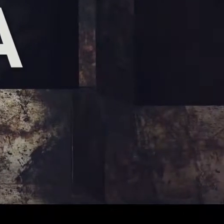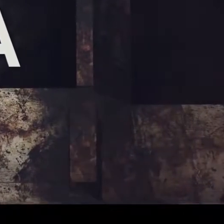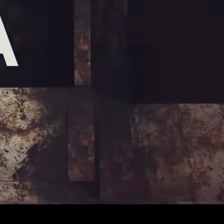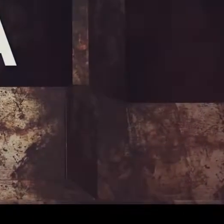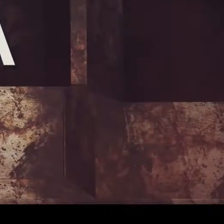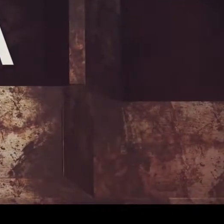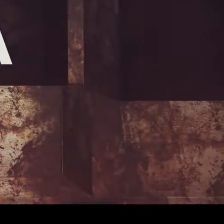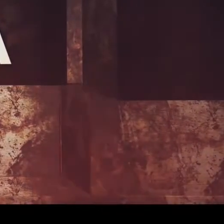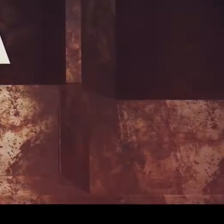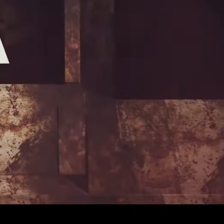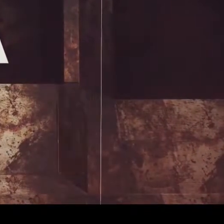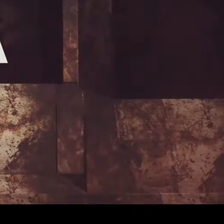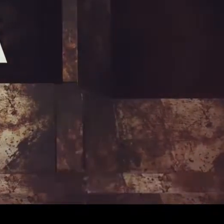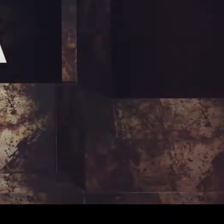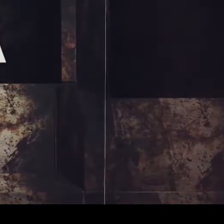[Muzyka]